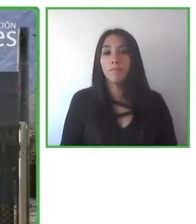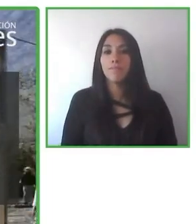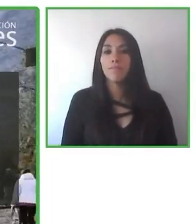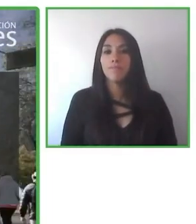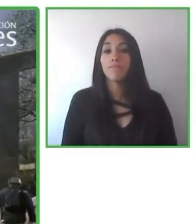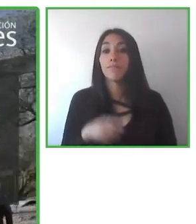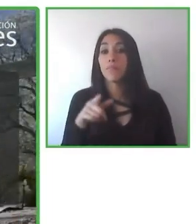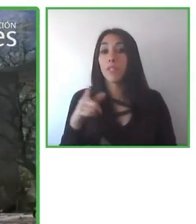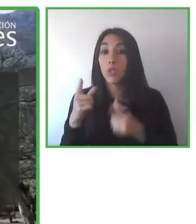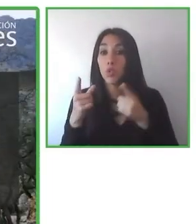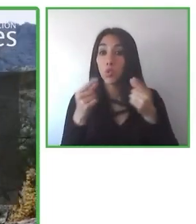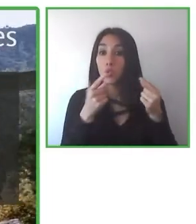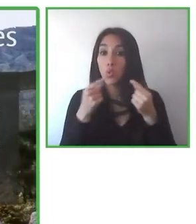de desarrollo profesional.